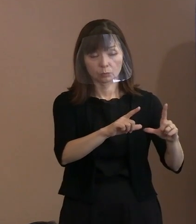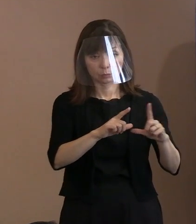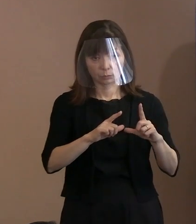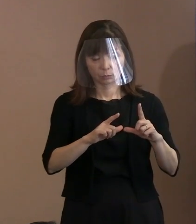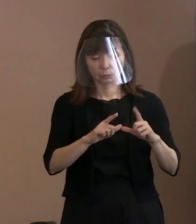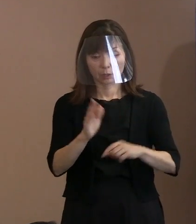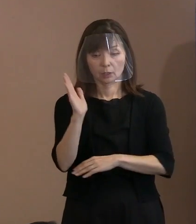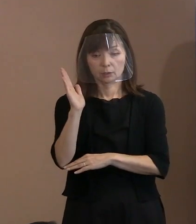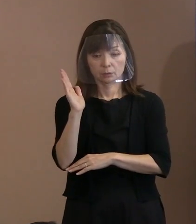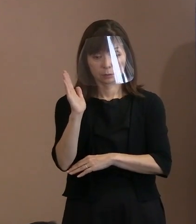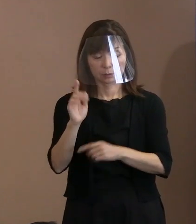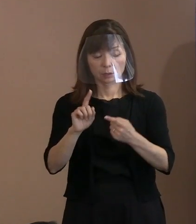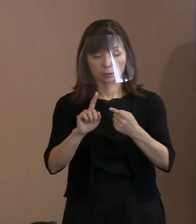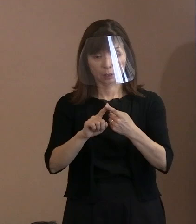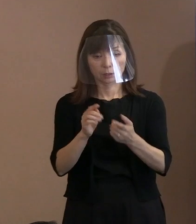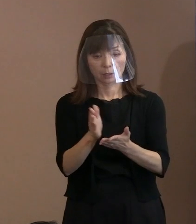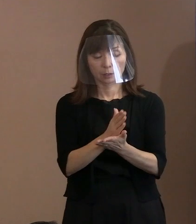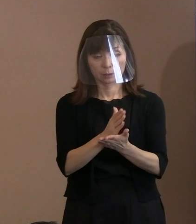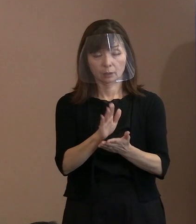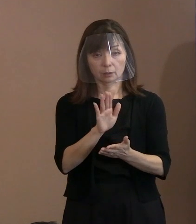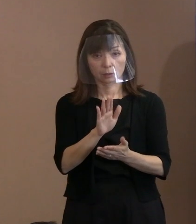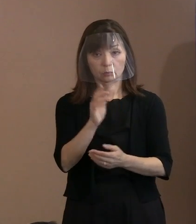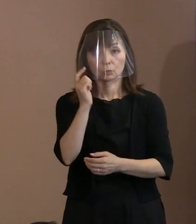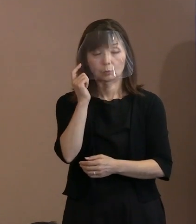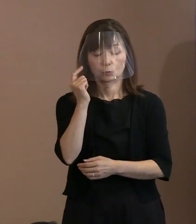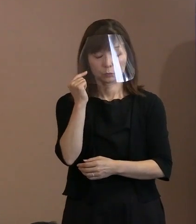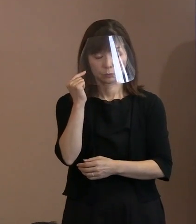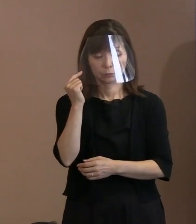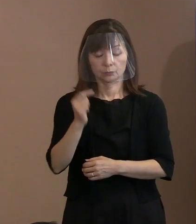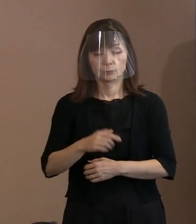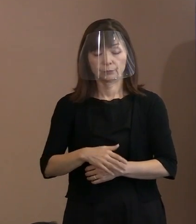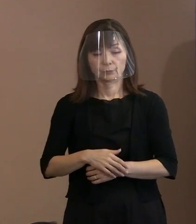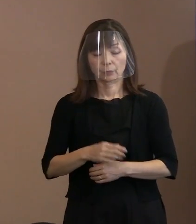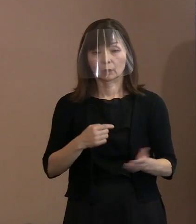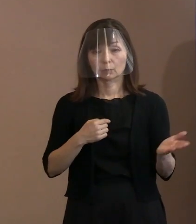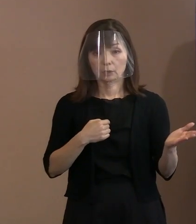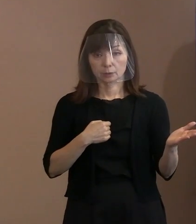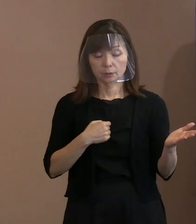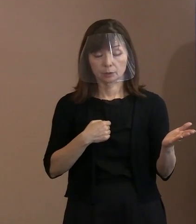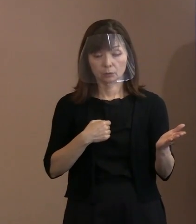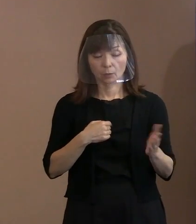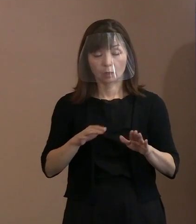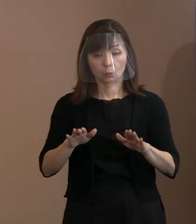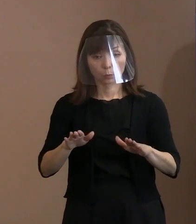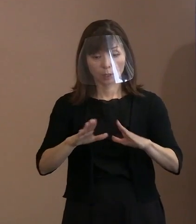私の方は今度の平和宣言に関しまして